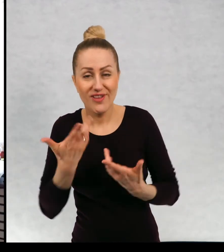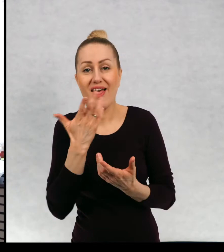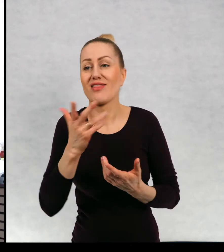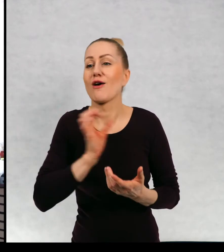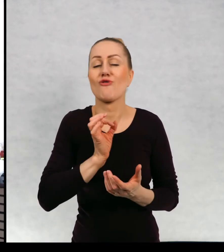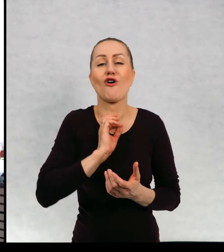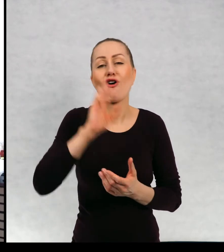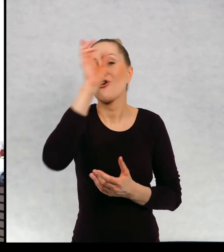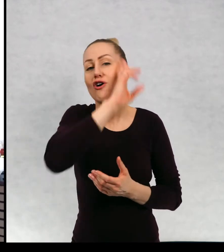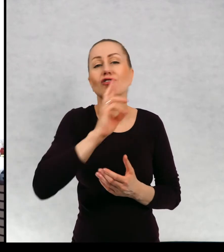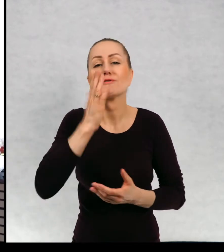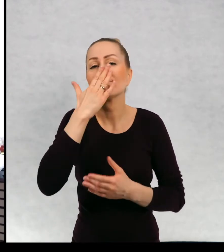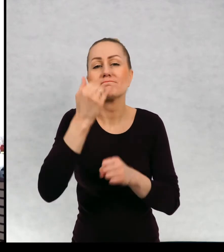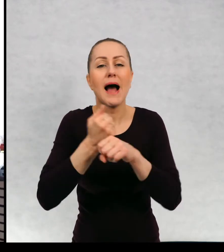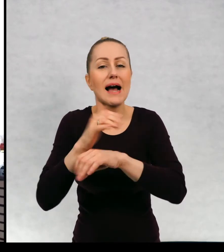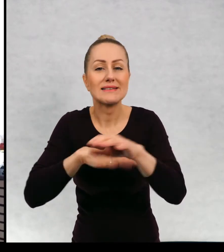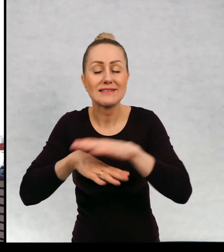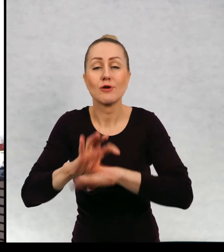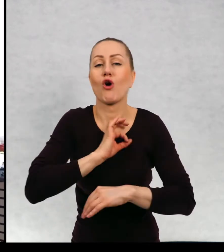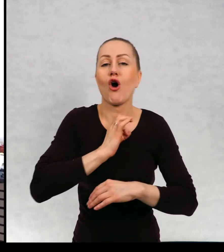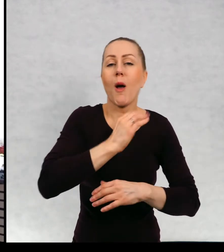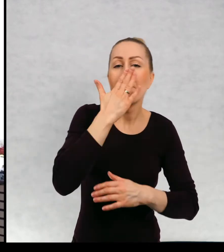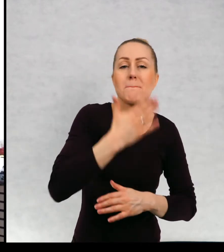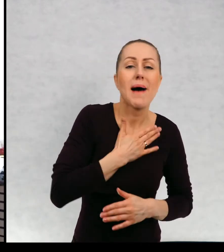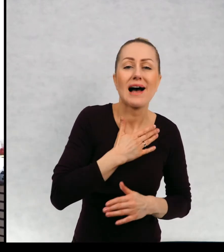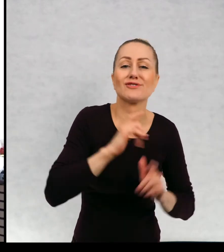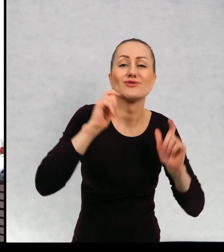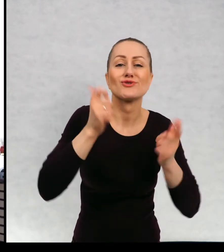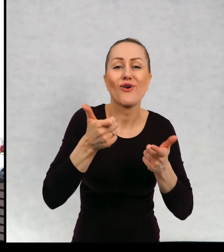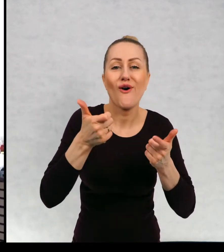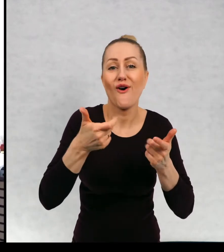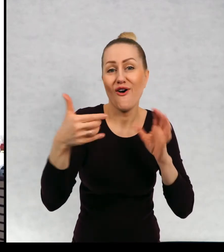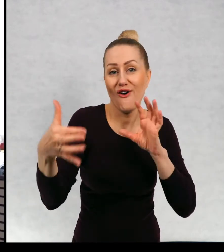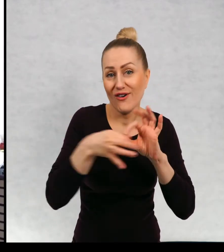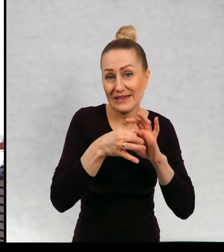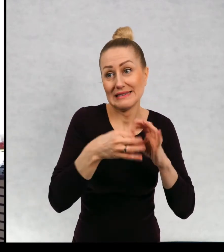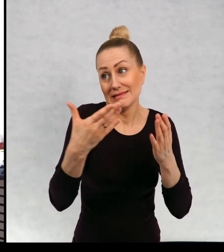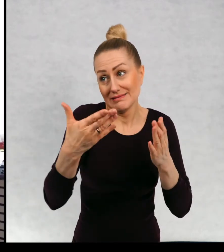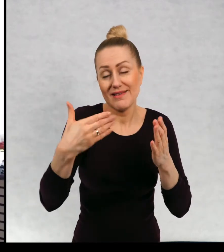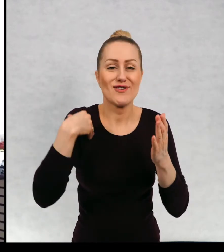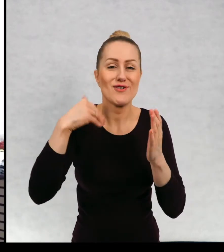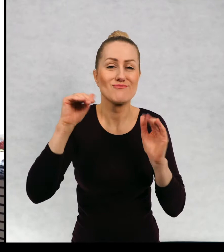Czym zajmowali się moi rodzice? Jakie miałam hobby? Więc może